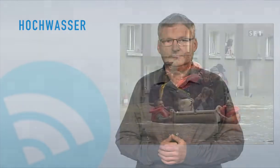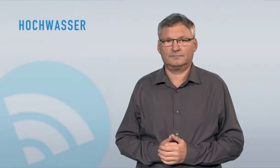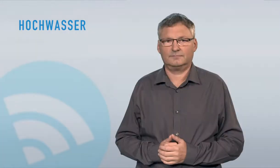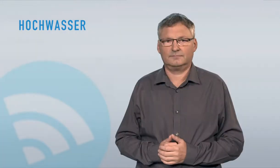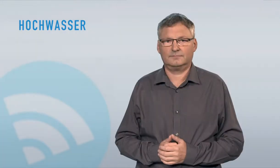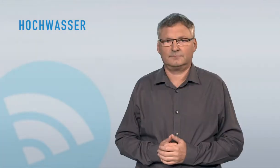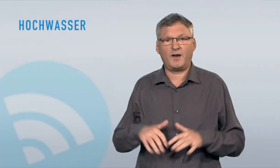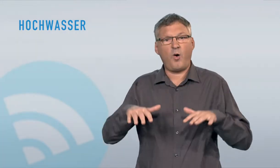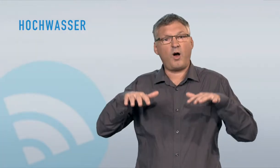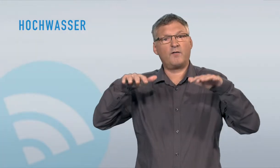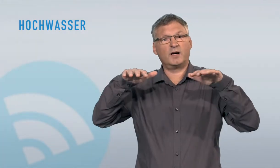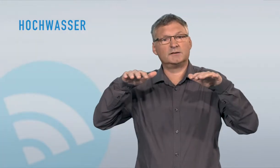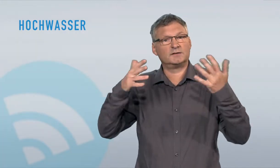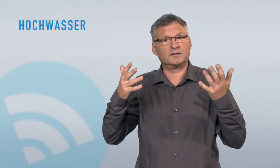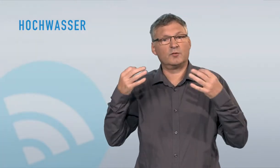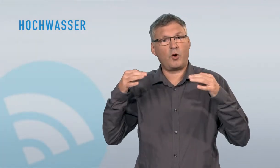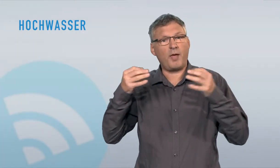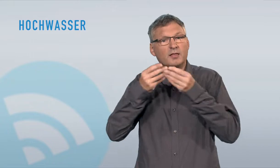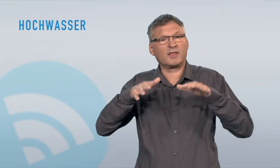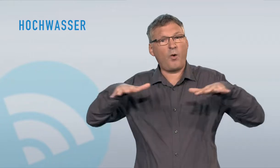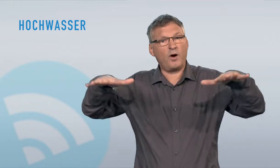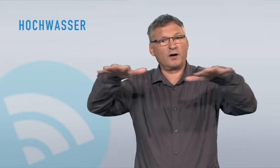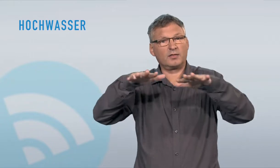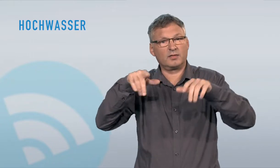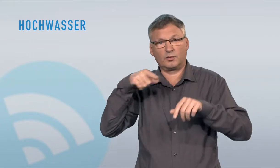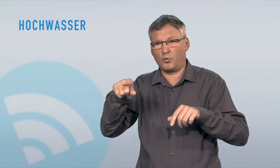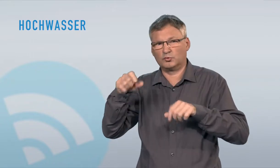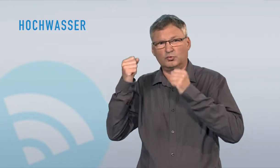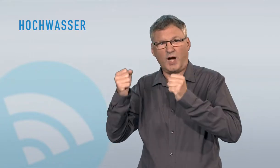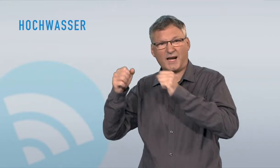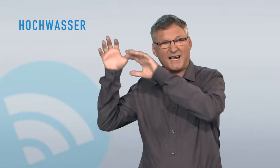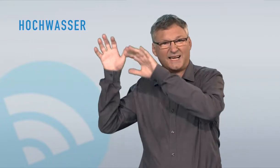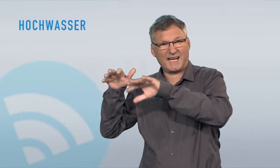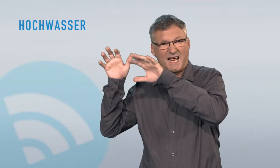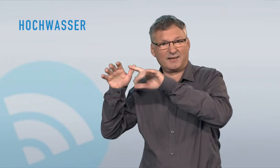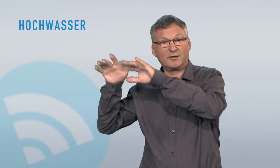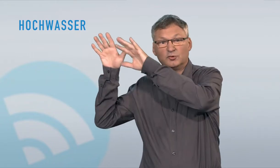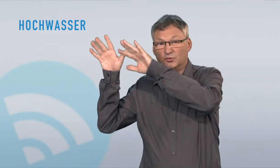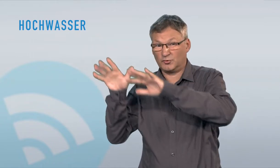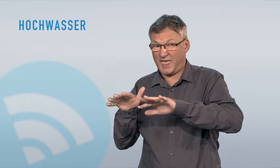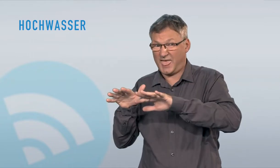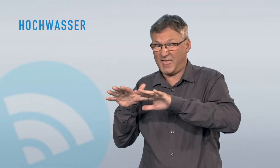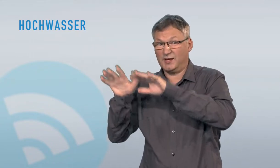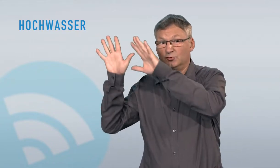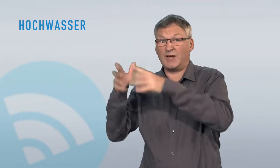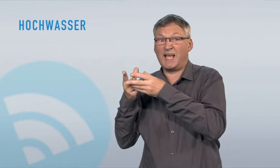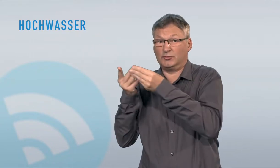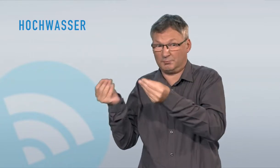Hochwasser ist ein Zustand, bei welchem Gebiete, die normalerweise im Trockenen liegen, von Wasser überflutet werden. Zu Hochwasser (hoher Wasserstand von Gewässern) und Überschwemmungen (Gewässer treten über die Ufer)